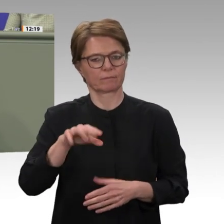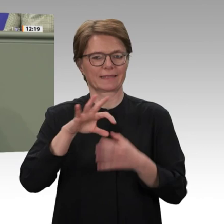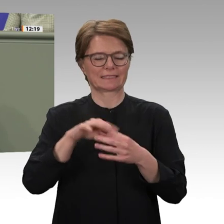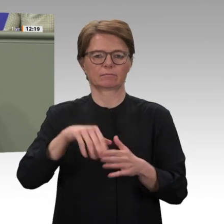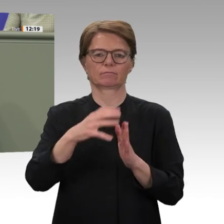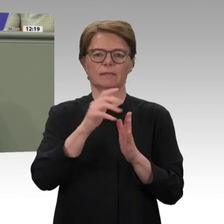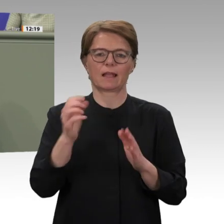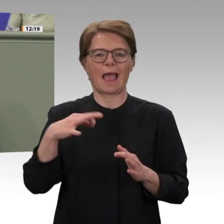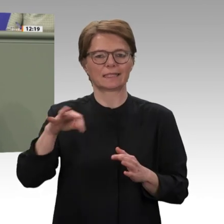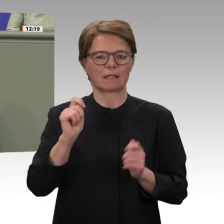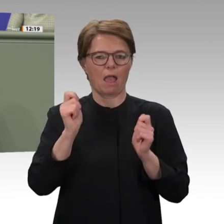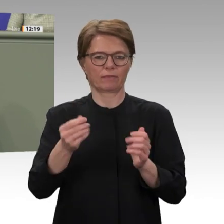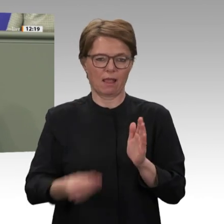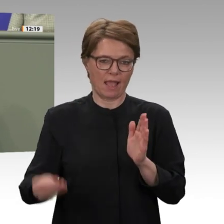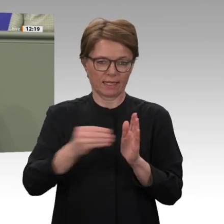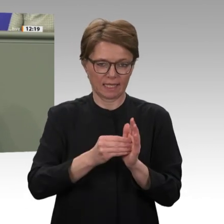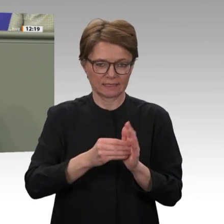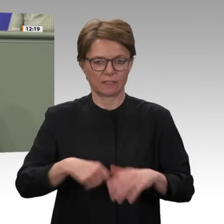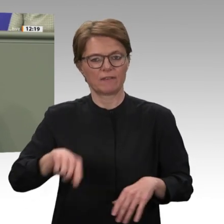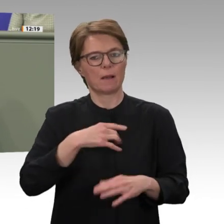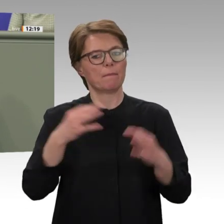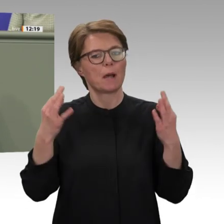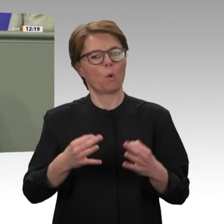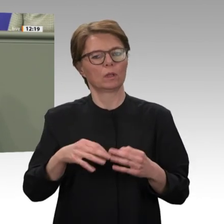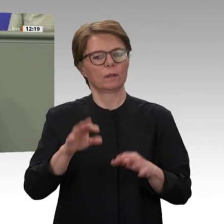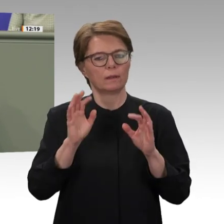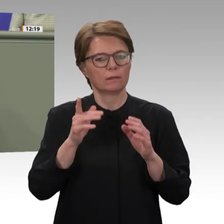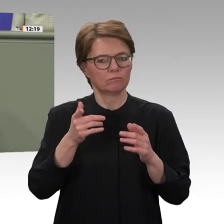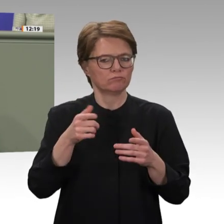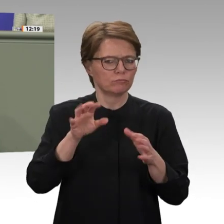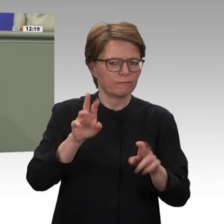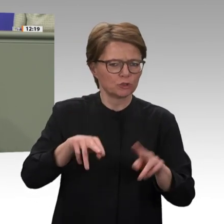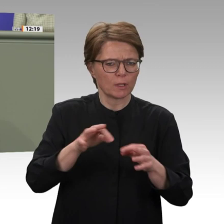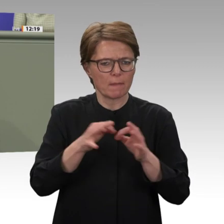Lage im Land wohlüberlegt sein. Gerade deshalb halte ich es für unglücklich,